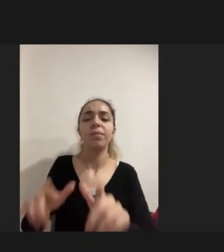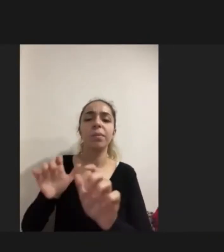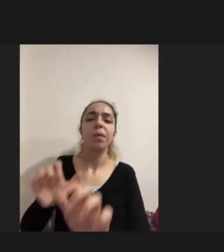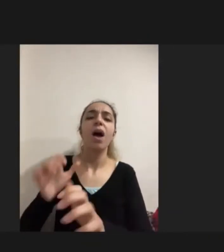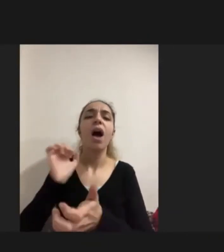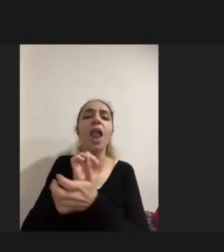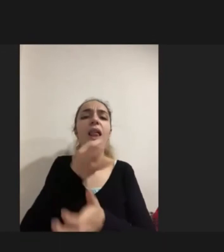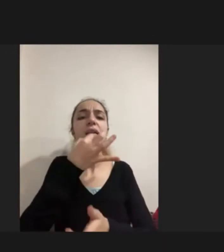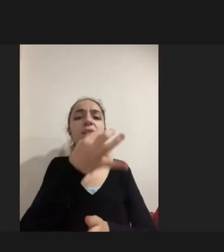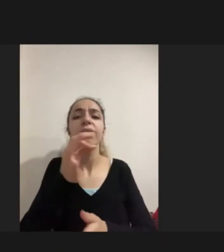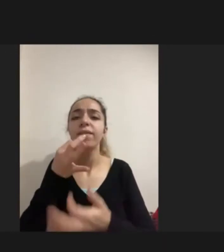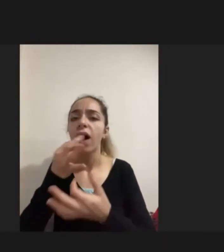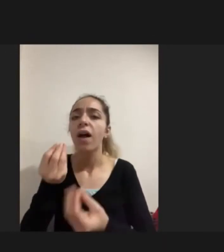Bir yere bir odaya